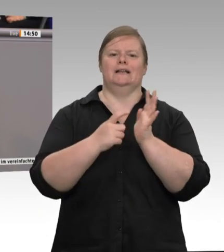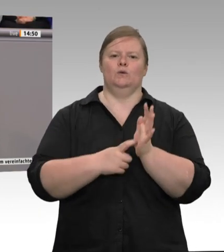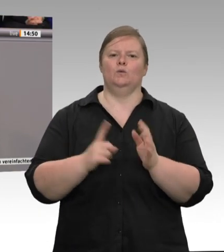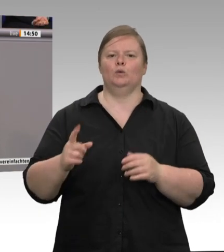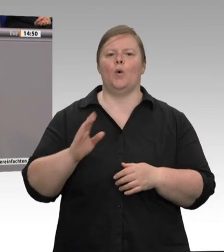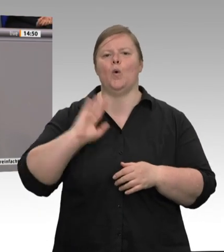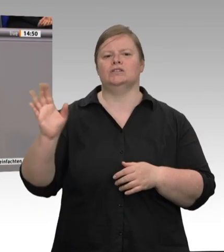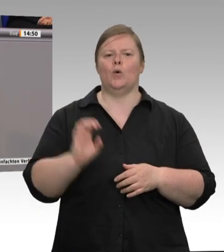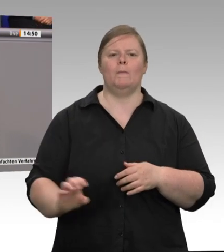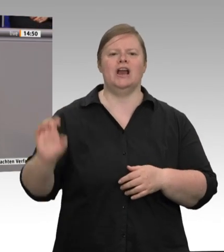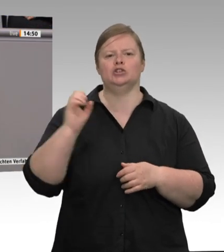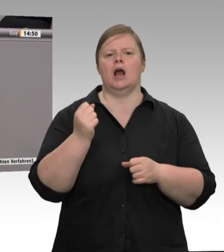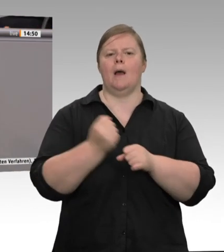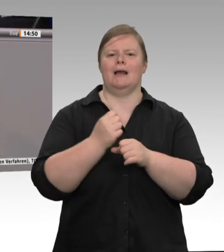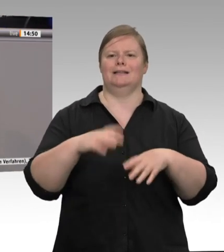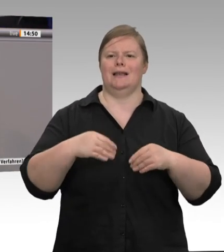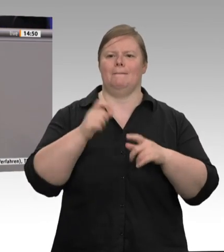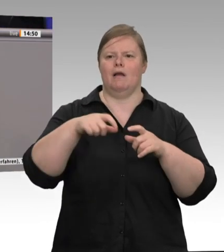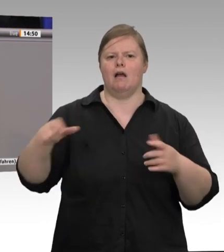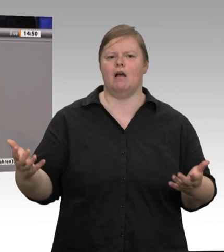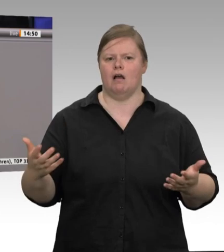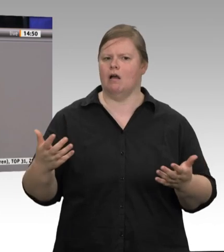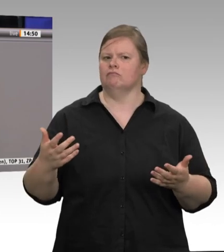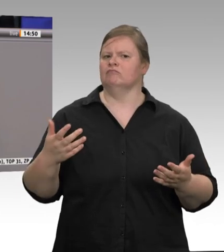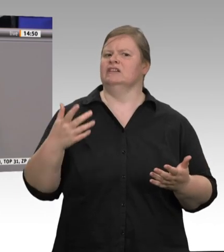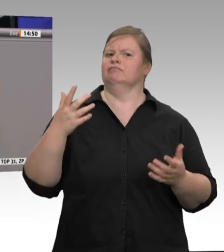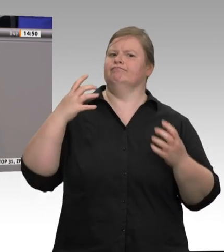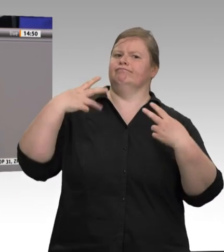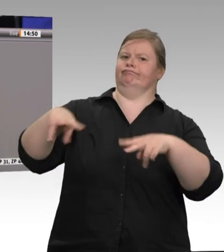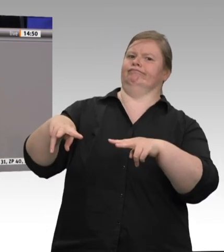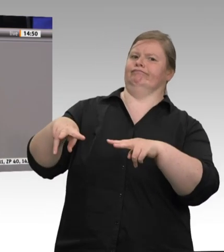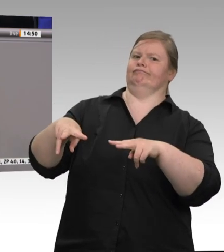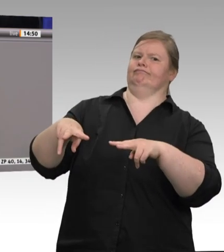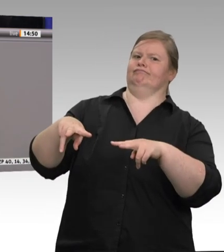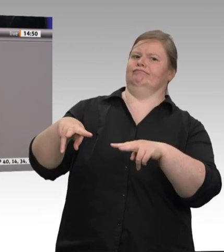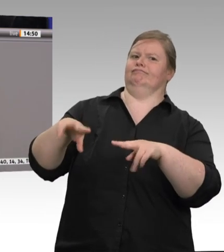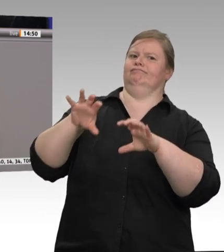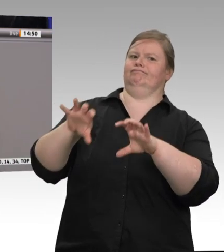sondern diese ausbeuterischen Arbeitsbedingungen, dieses ausbeuterische Schweinesystem hat dieses Virus verbreitet.